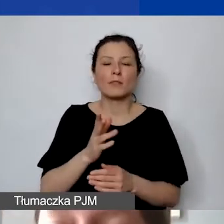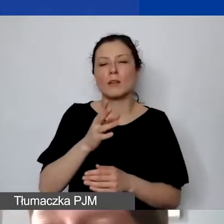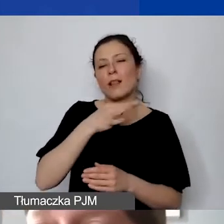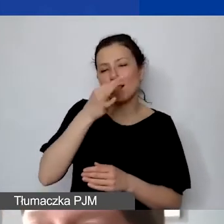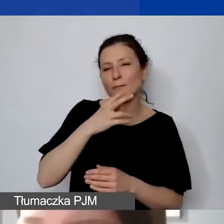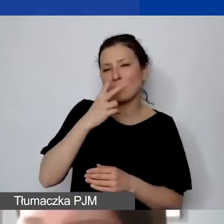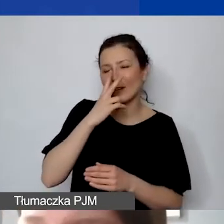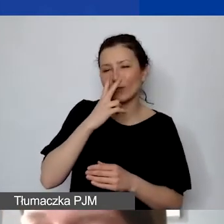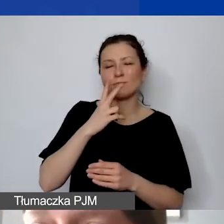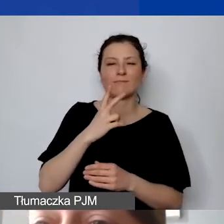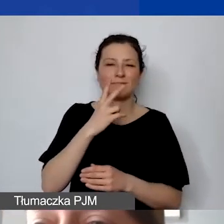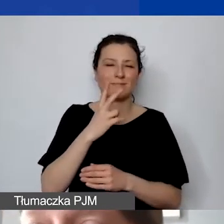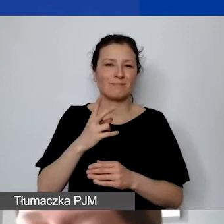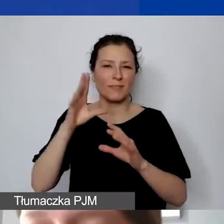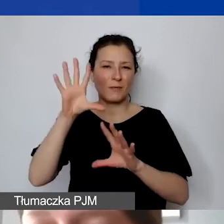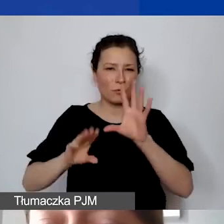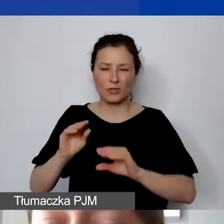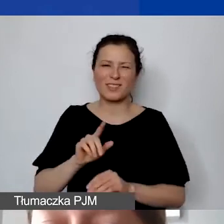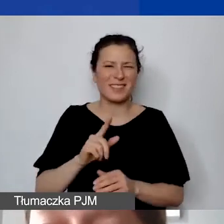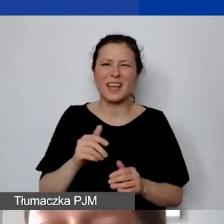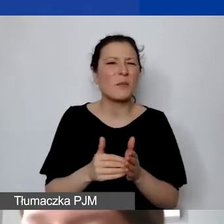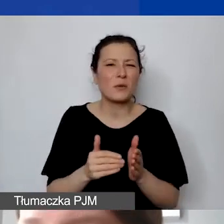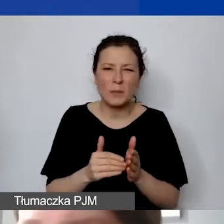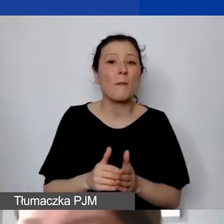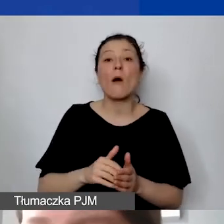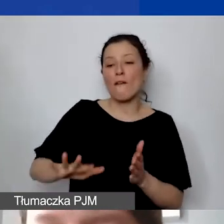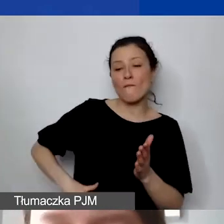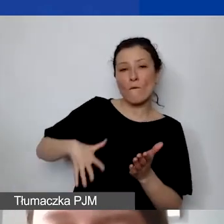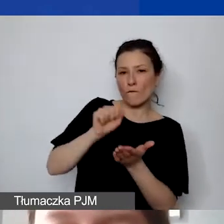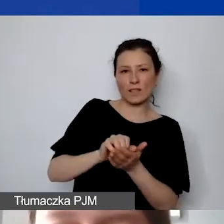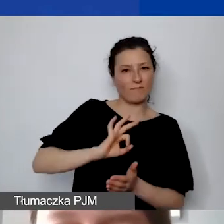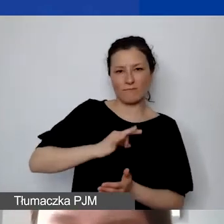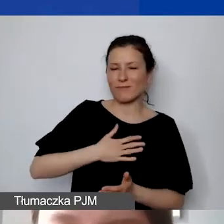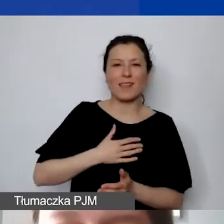Wkład własny nie jest wymagany, a w związku z tym nie będzie dodatkowo punktowany.